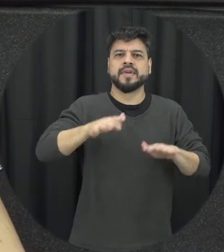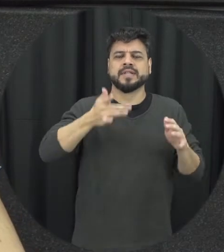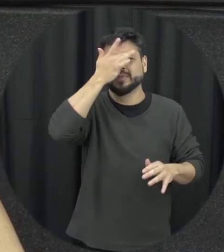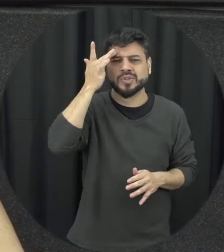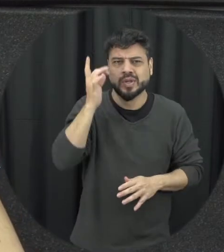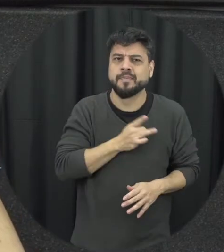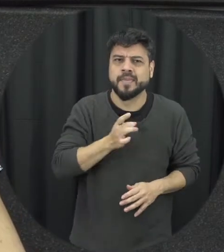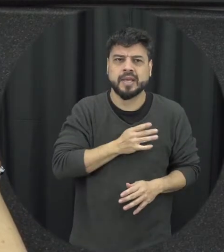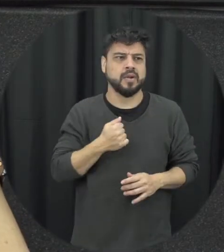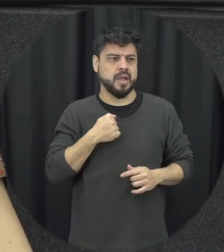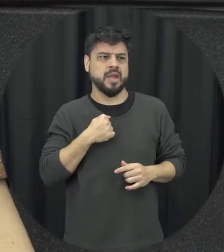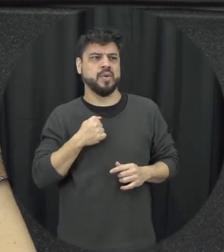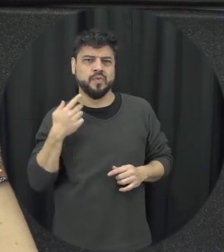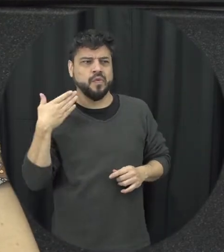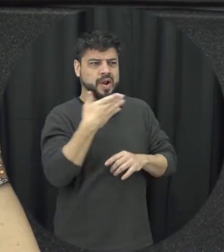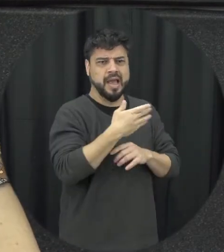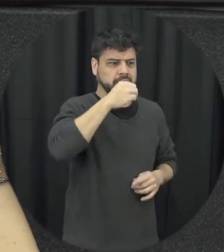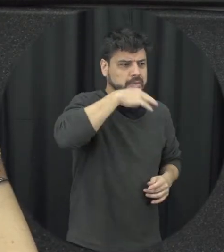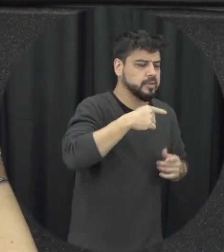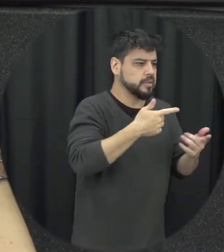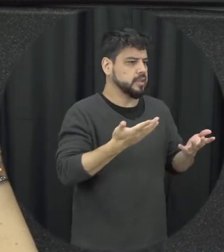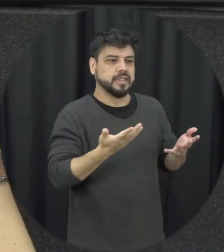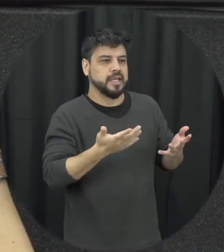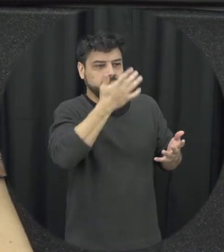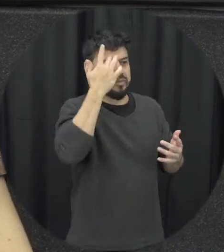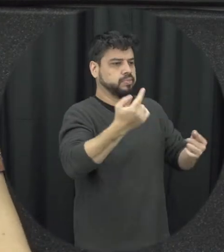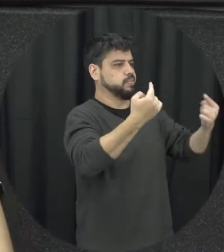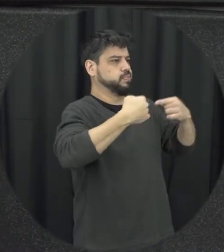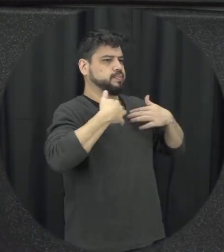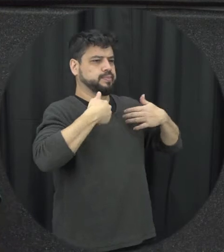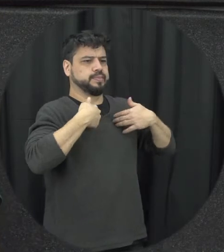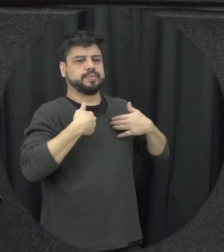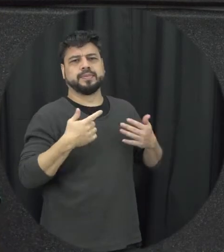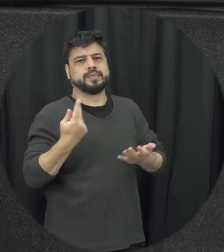sofrer uma retaliação posteriormente tudo mais né a dependendo do contexto nem sempre a gente tem